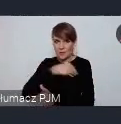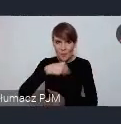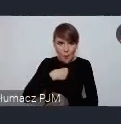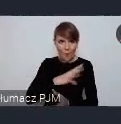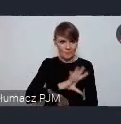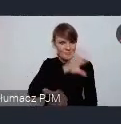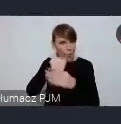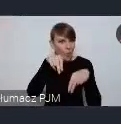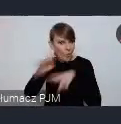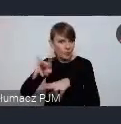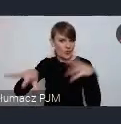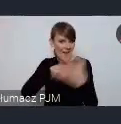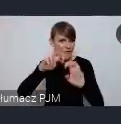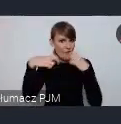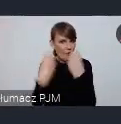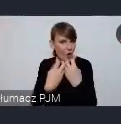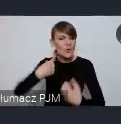myślimy także o innych działaniach